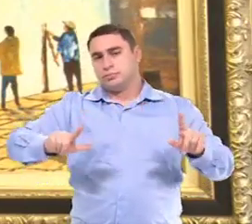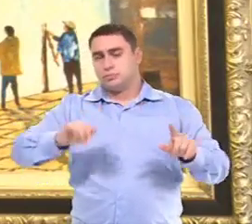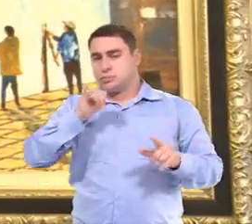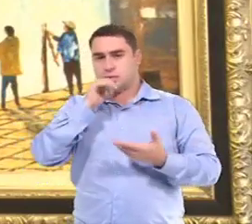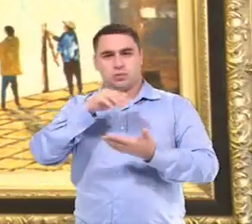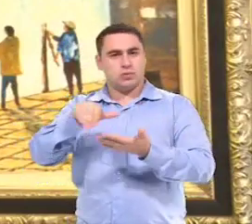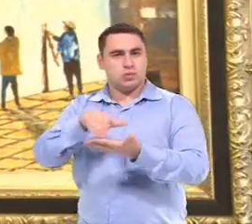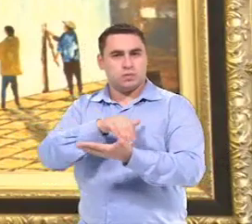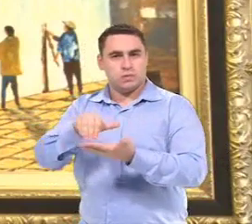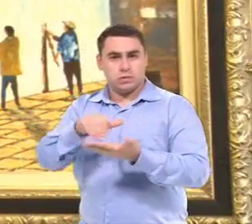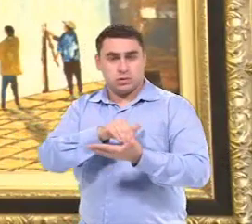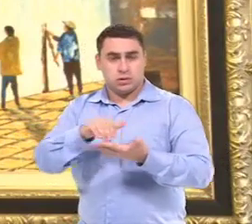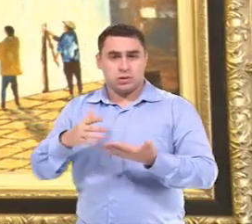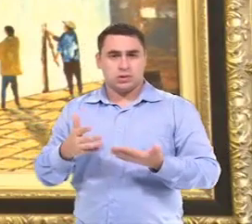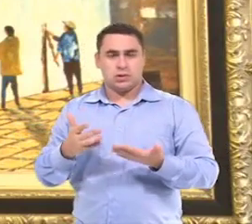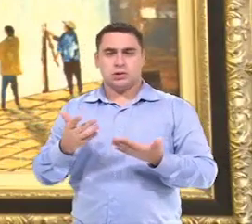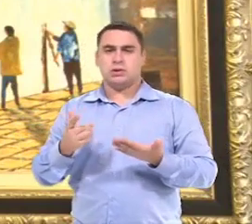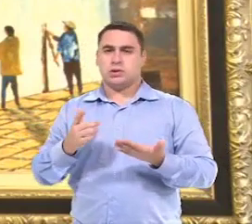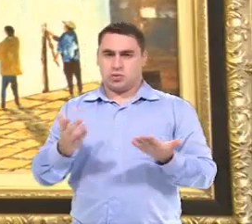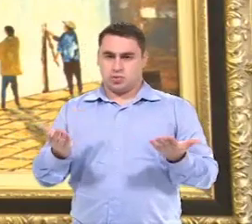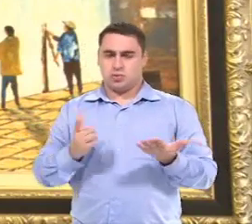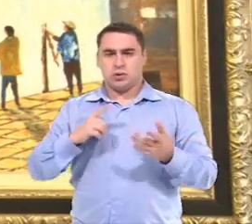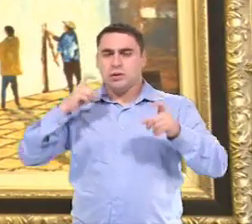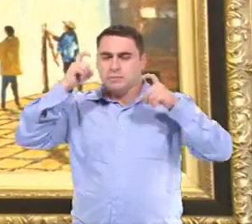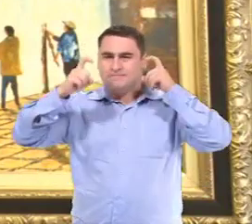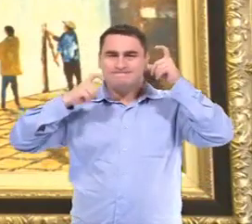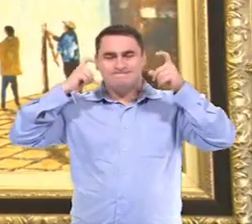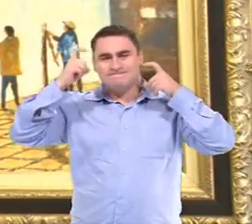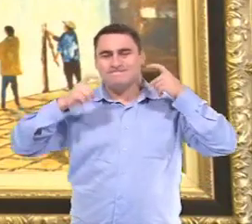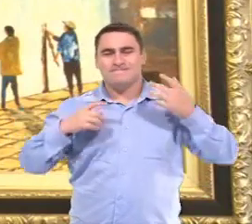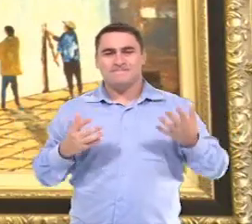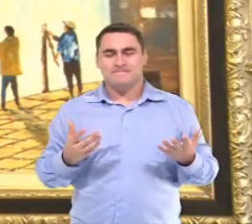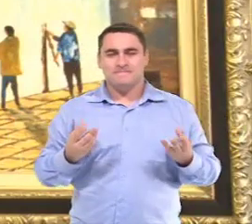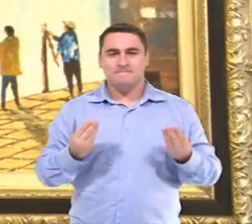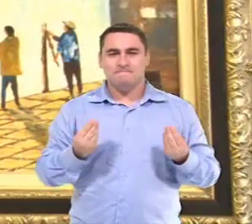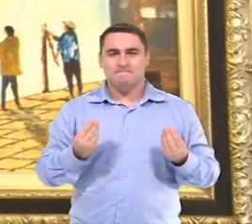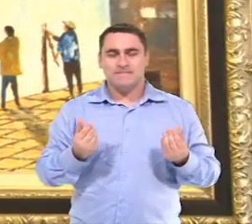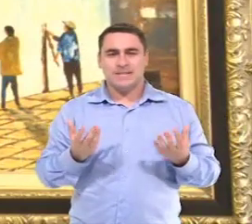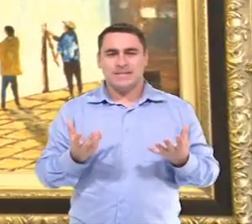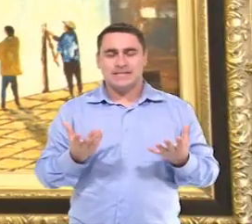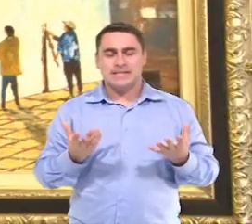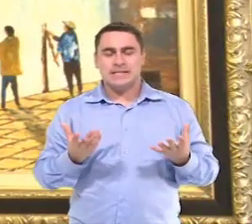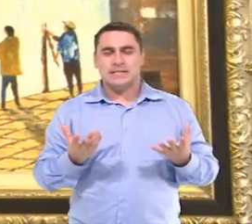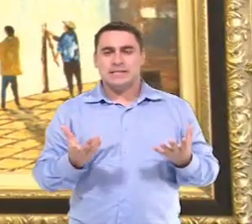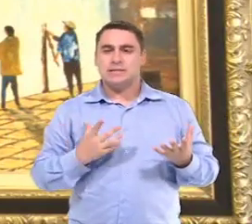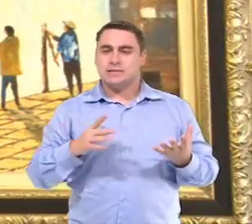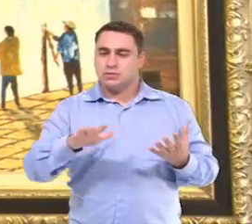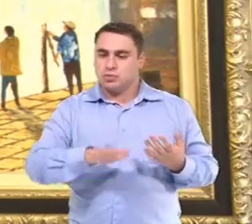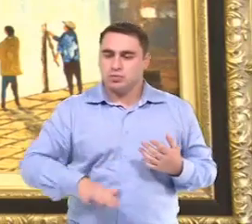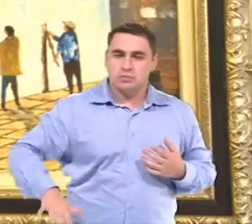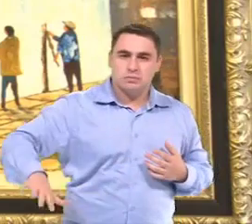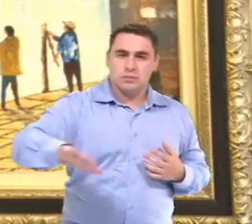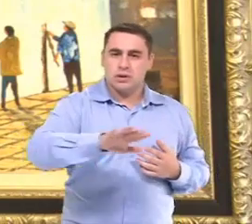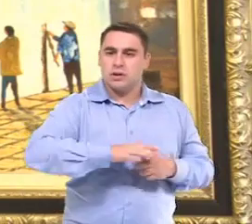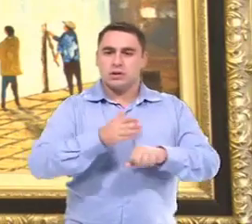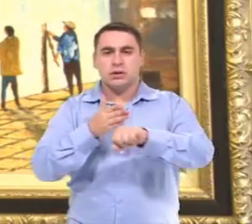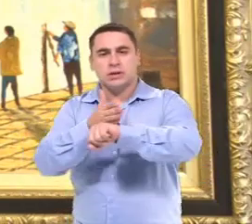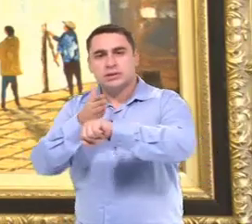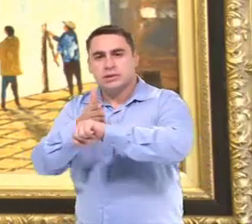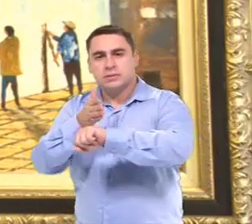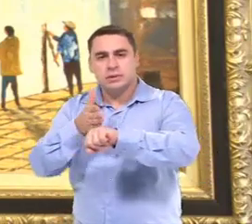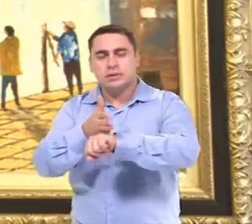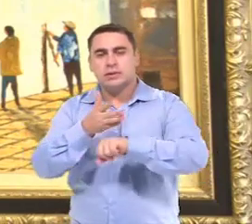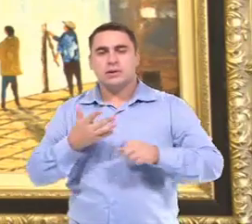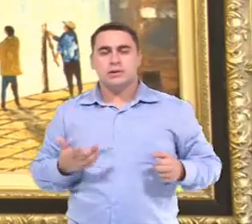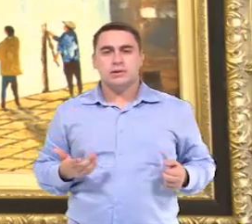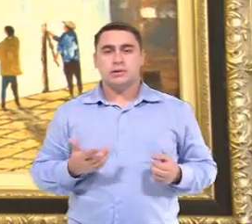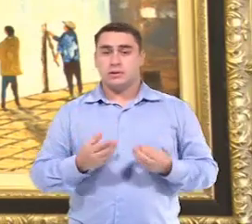As Secretarias... têm a preocupação com o espaço físico da escola,